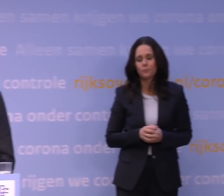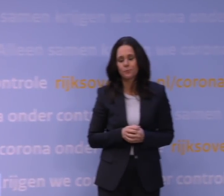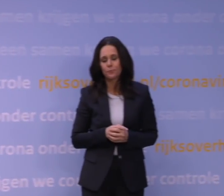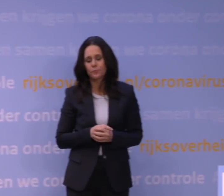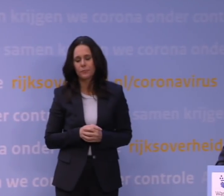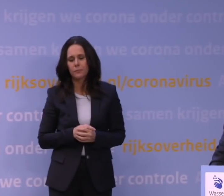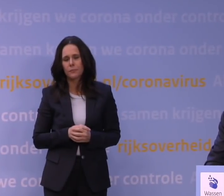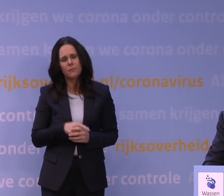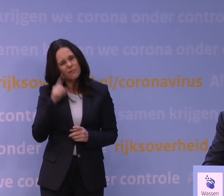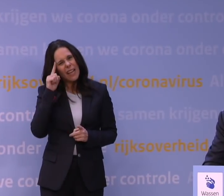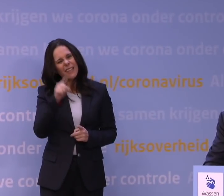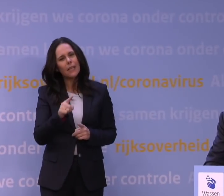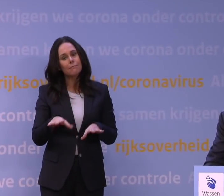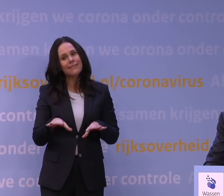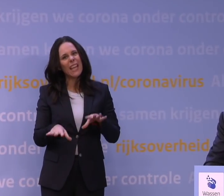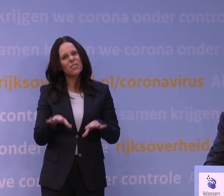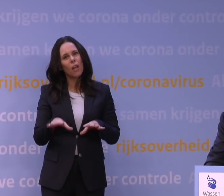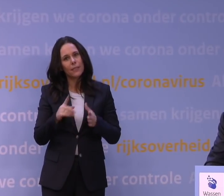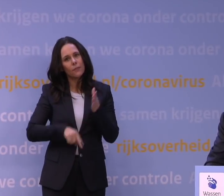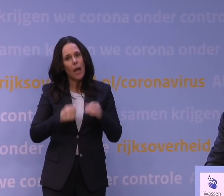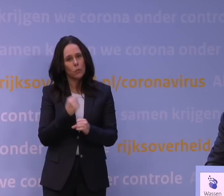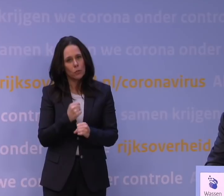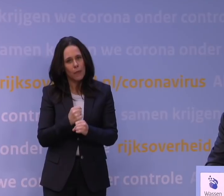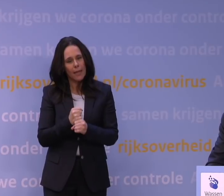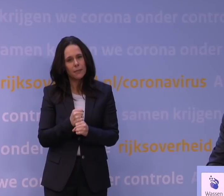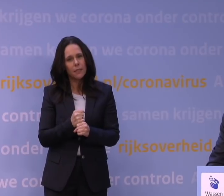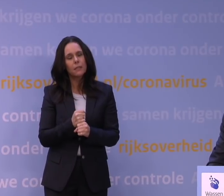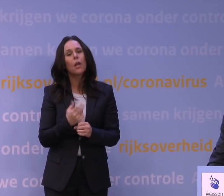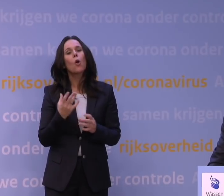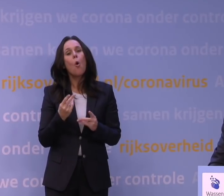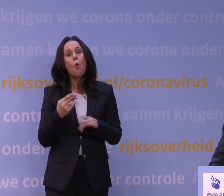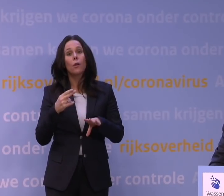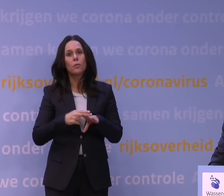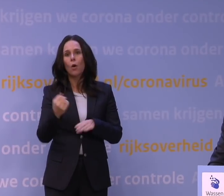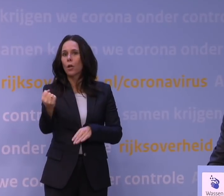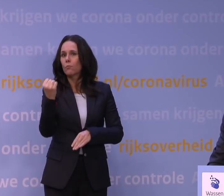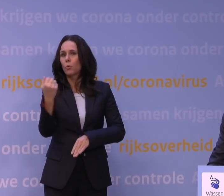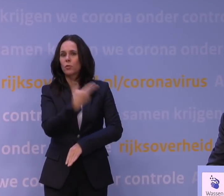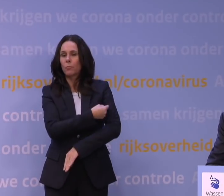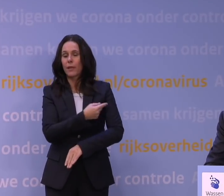Vindt u dat u een inschattingsfout heeft gemaakt met de noodzaak voor de boosterprik? Het feit dat we een beetje achterlopen als Nederland?